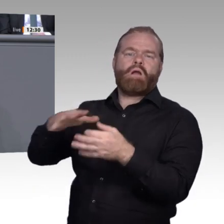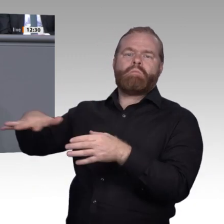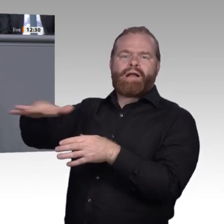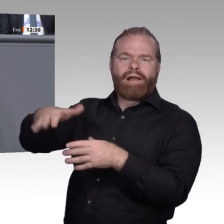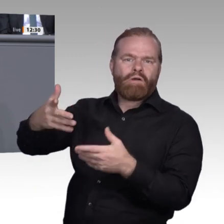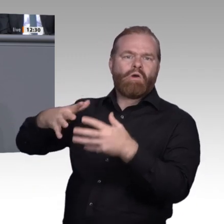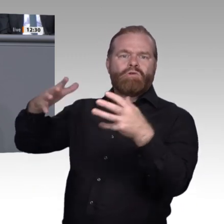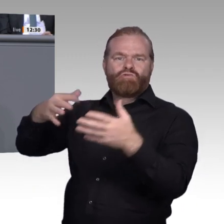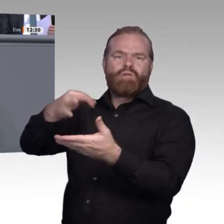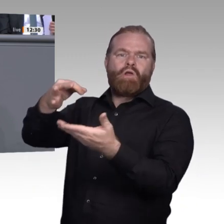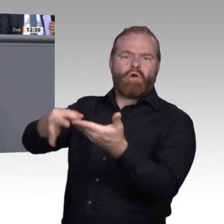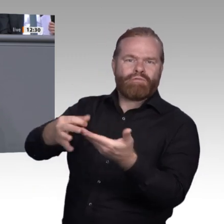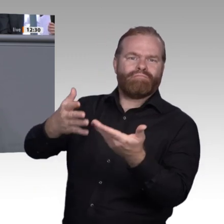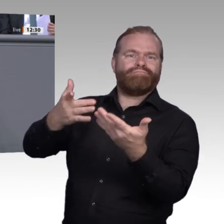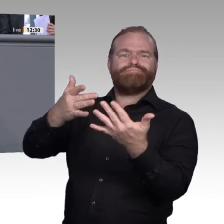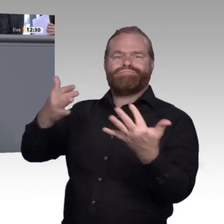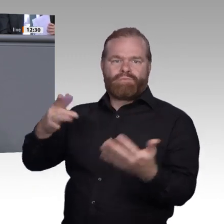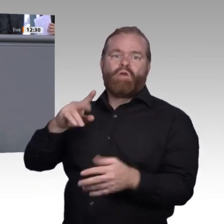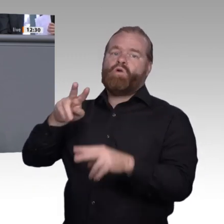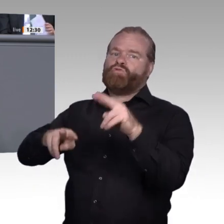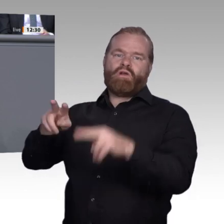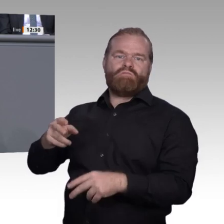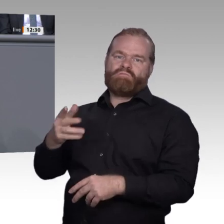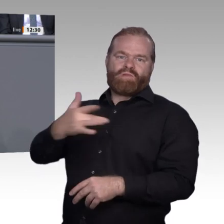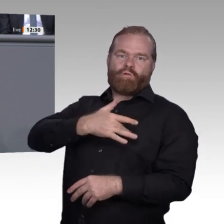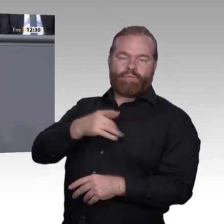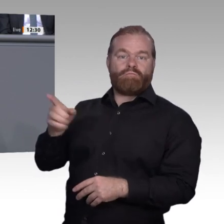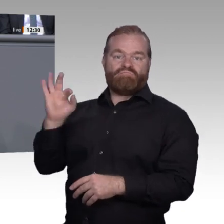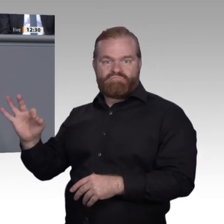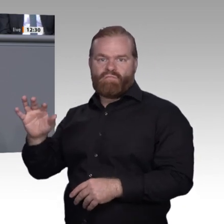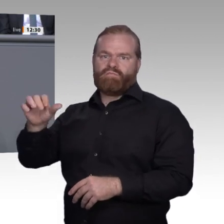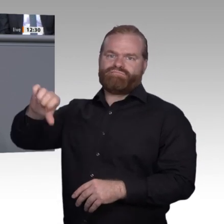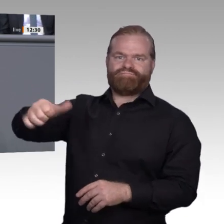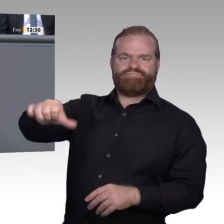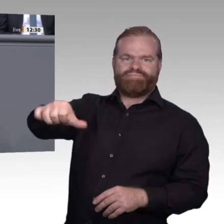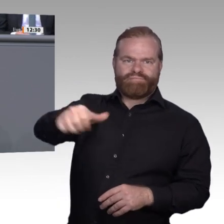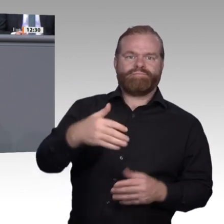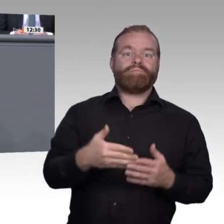im Blick haben genauso wie den Großkonzern, der Digitalisierung bereits selbst vorantreibt.